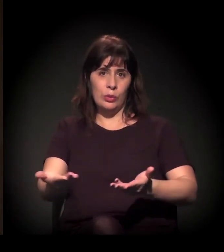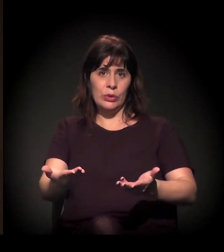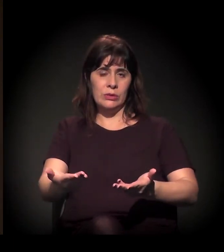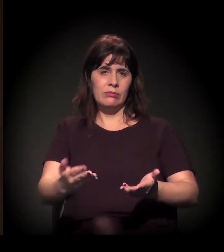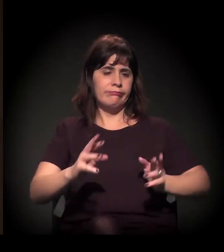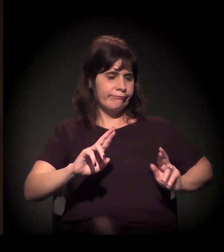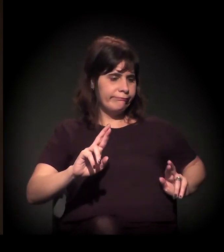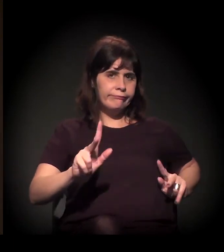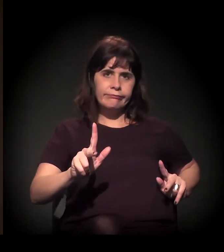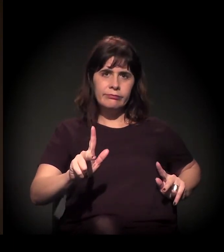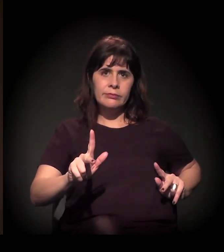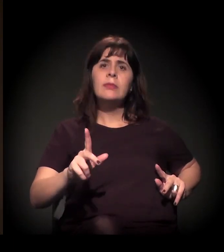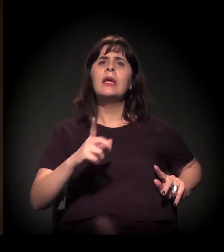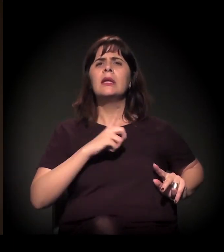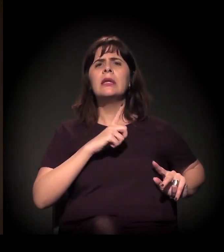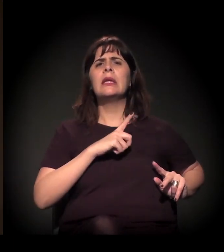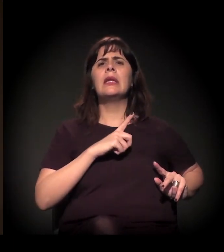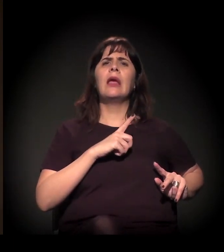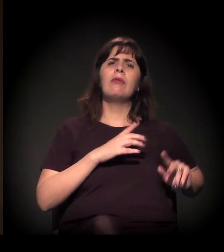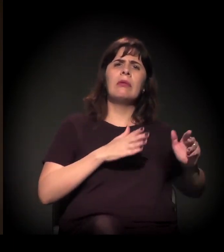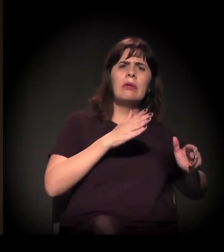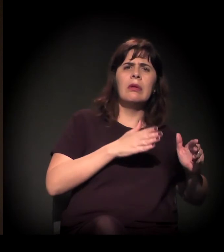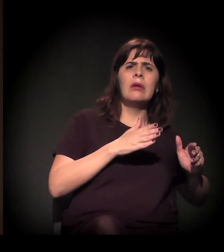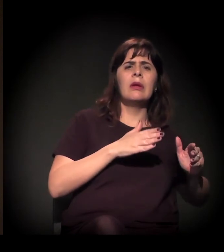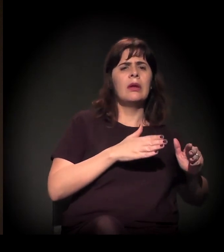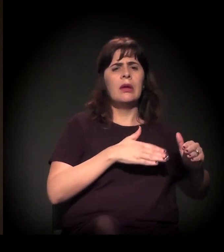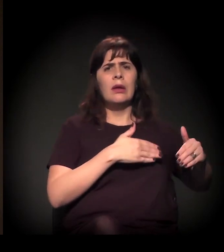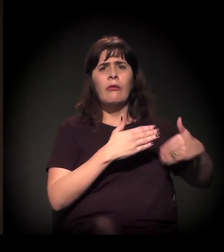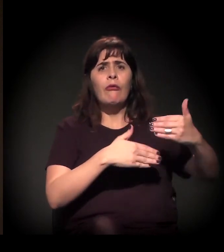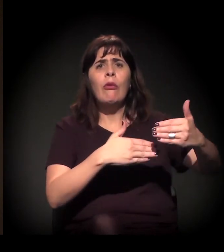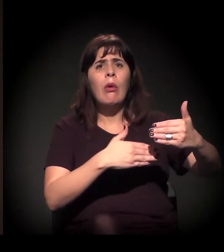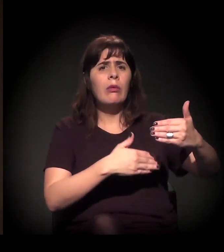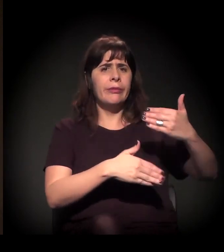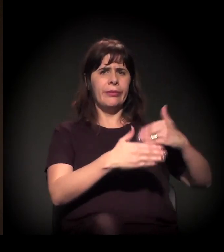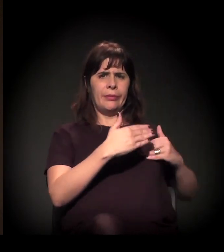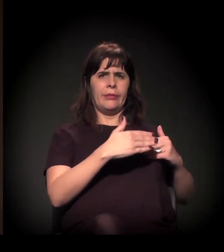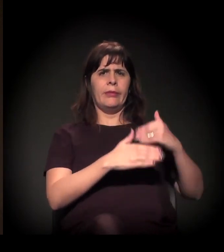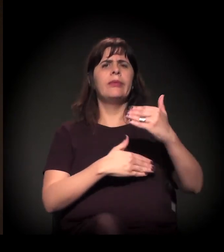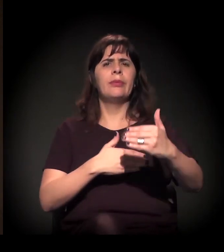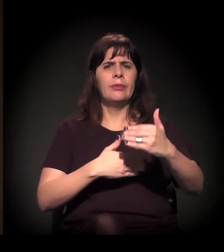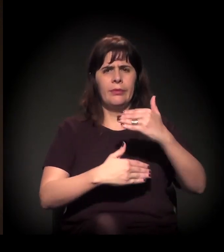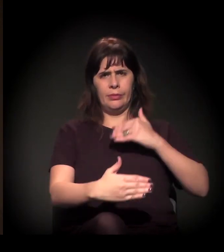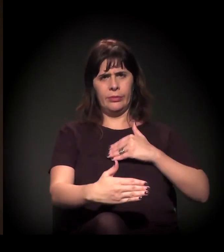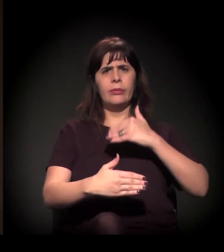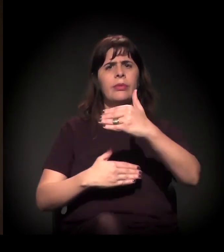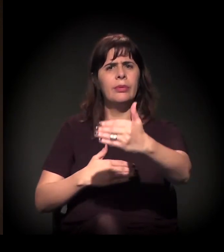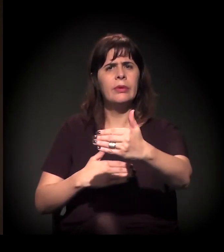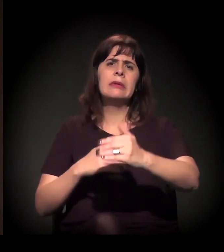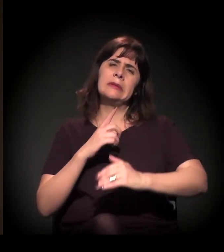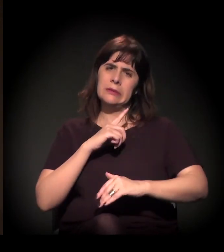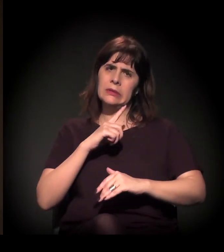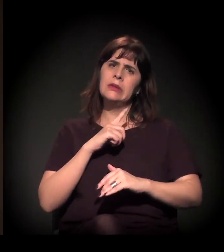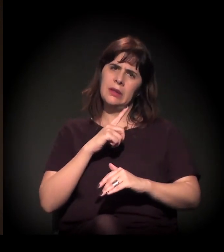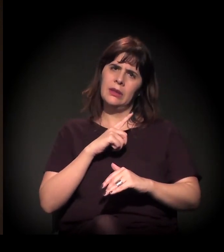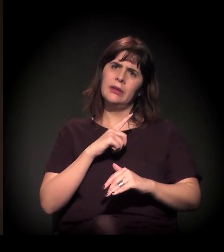a gente vive um momento de fluxo e contrafluxo, de avanço e retrocesso nessa agenda das mobilizações sociais.